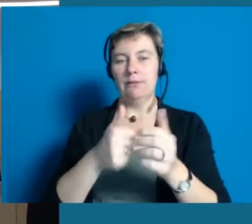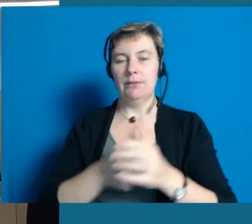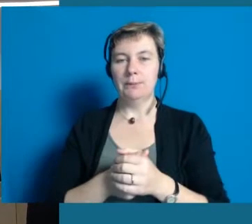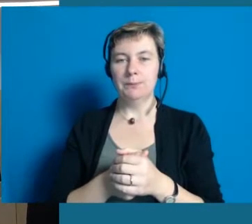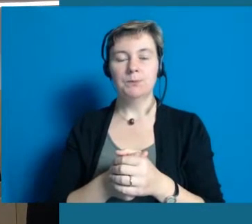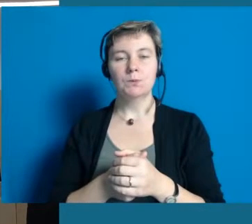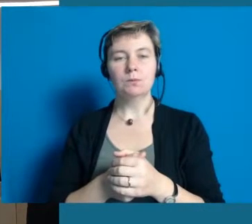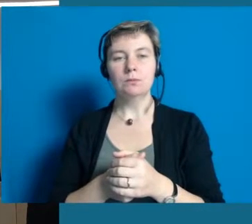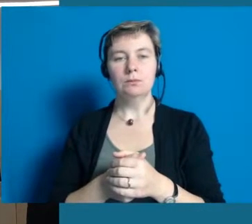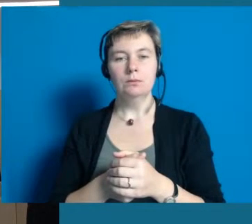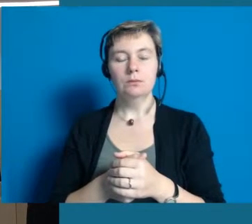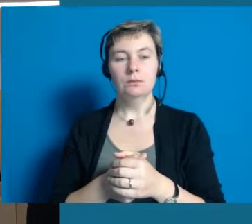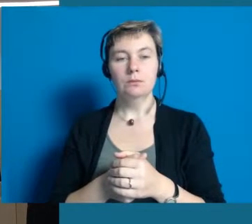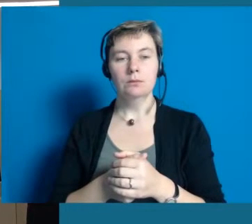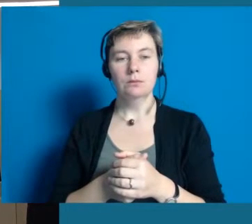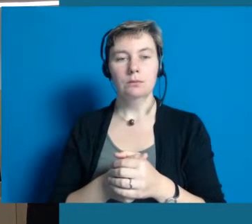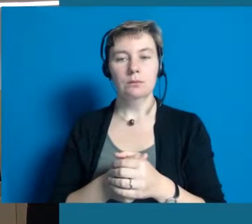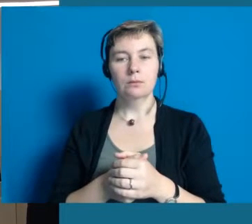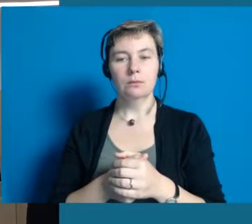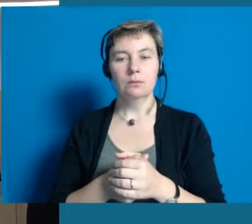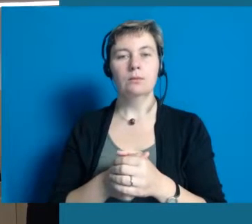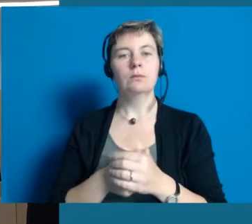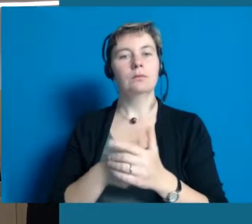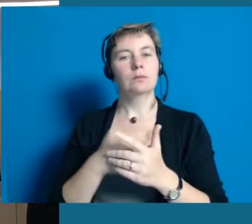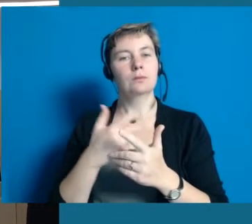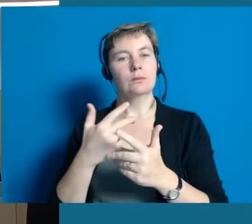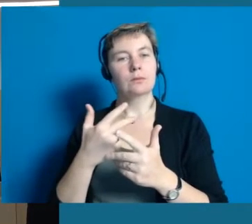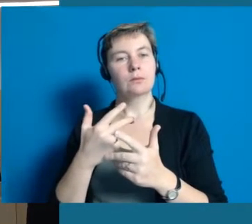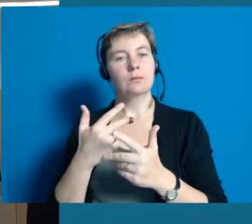Wir haben Ende Oktober in Hochheim eine Modenschau.